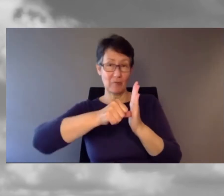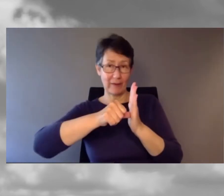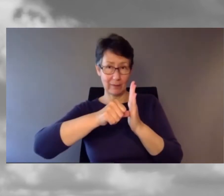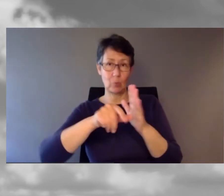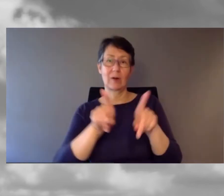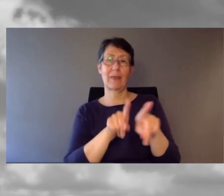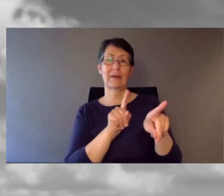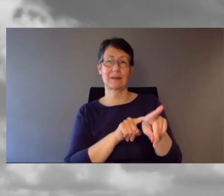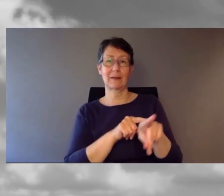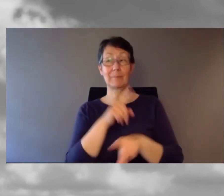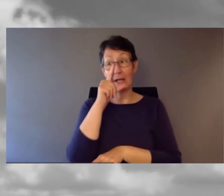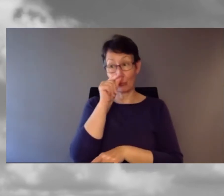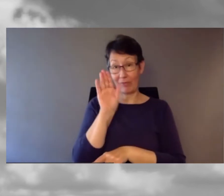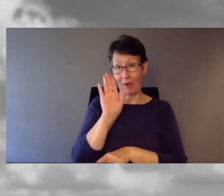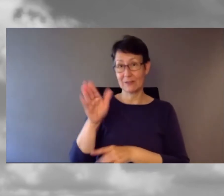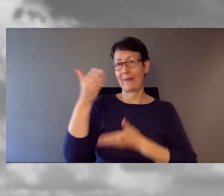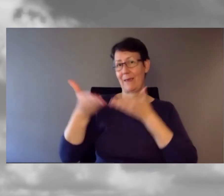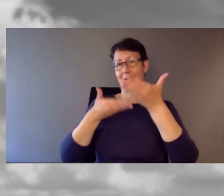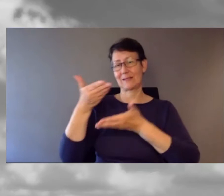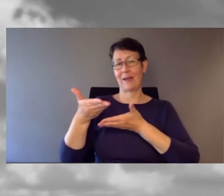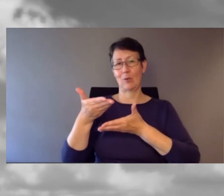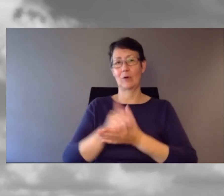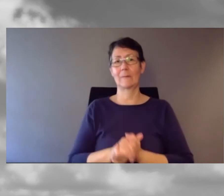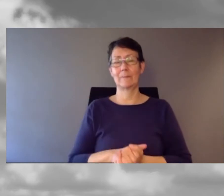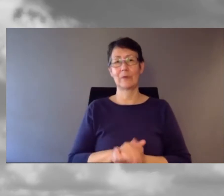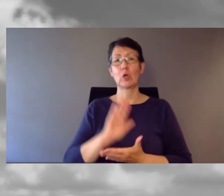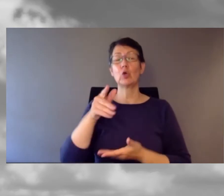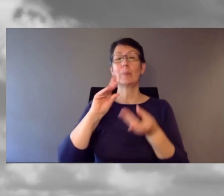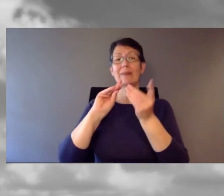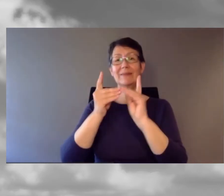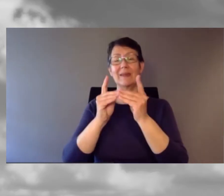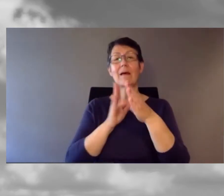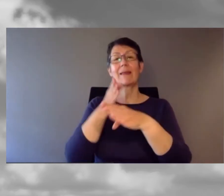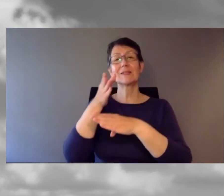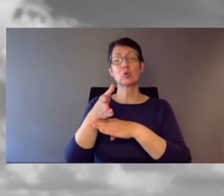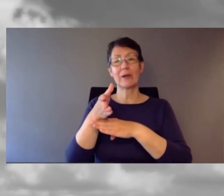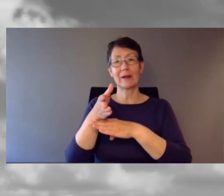Ich bin gespannt auf seine Ausführungen dazu.